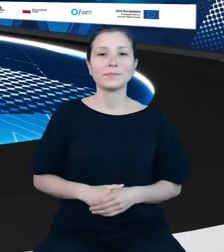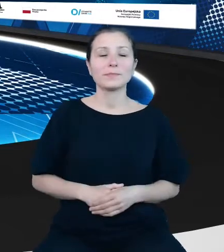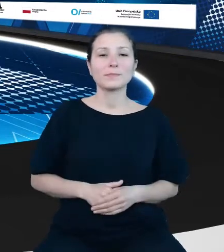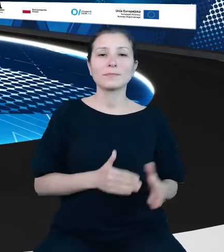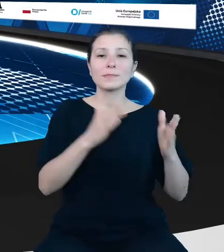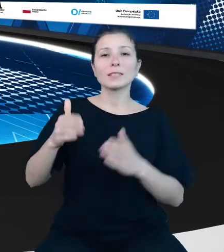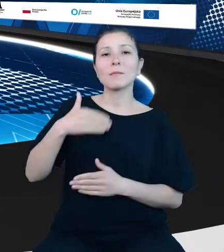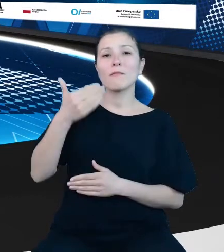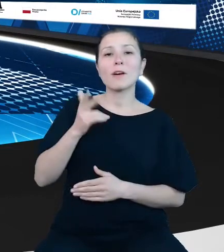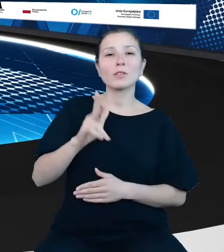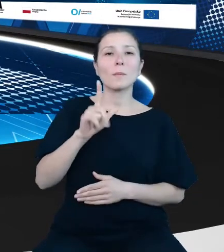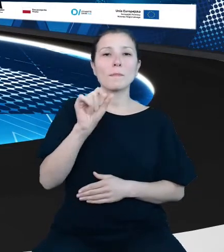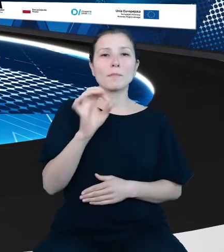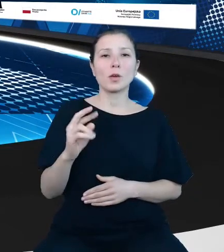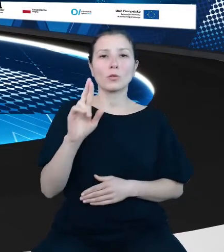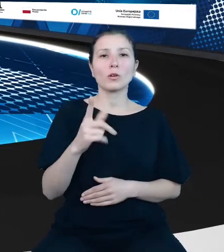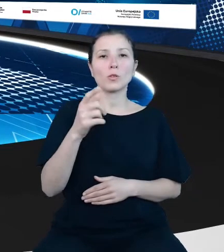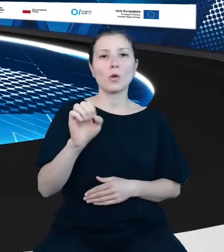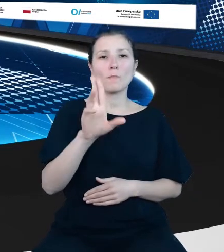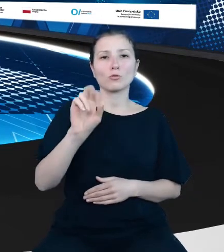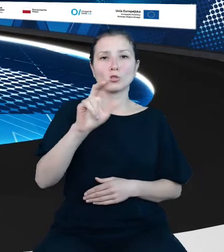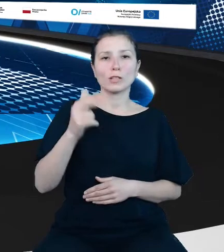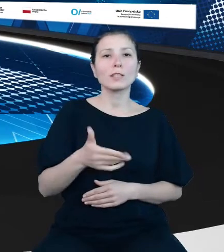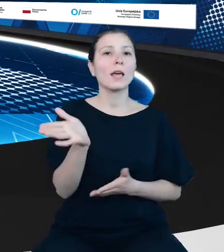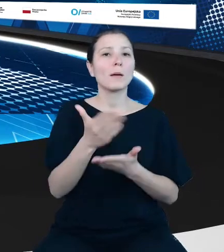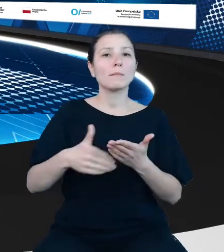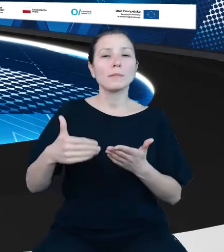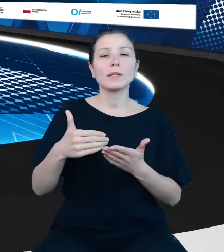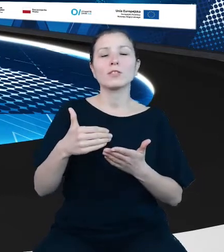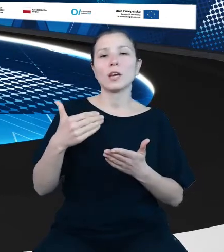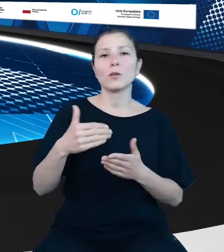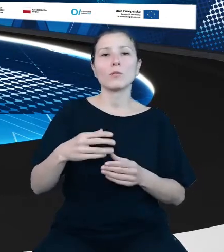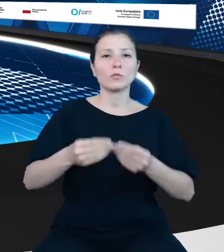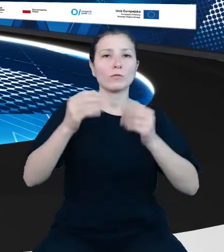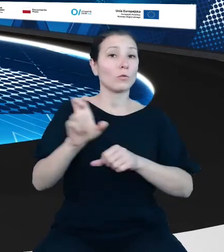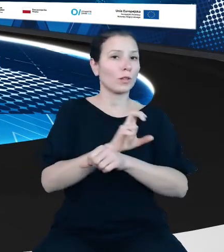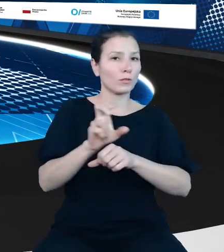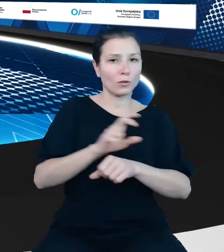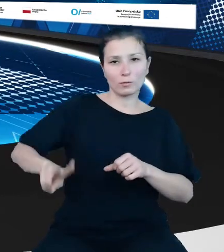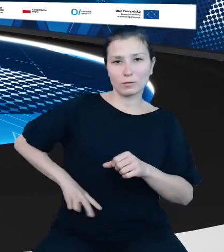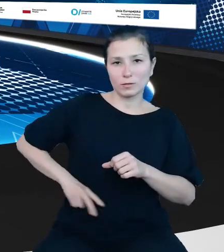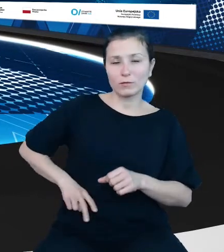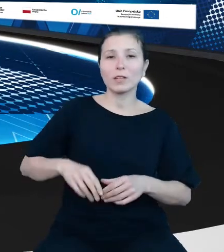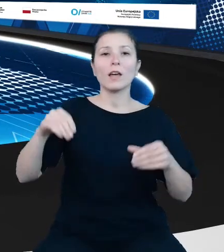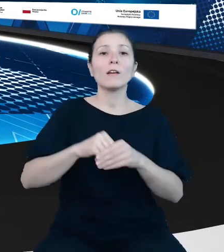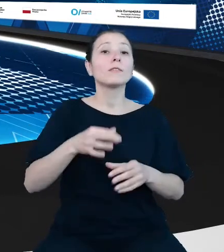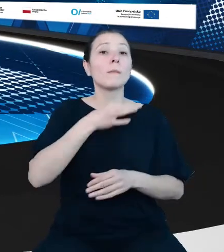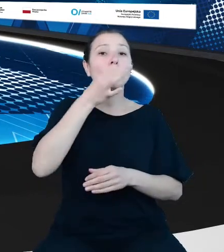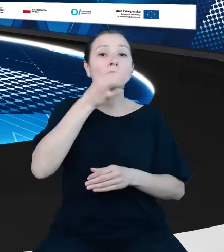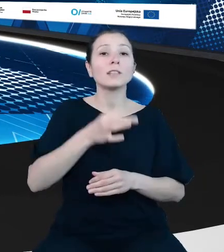Dobrzyński z Ministerstwa Rozwoju i Technologii, kierownik szeregu projektów, w tym modernizacji rejestrów w turystyce. Twórca węzła krajowego